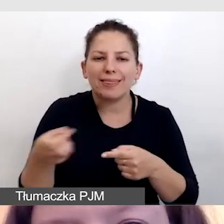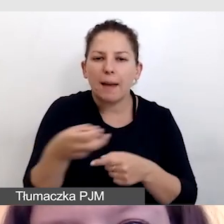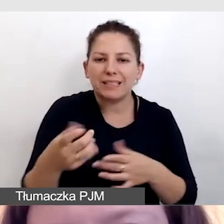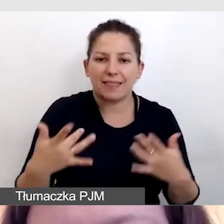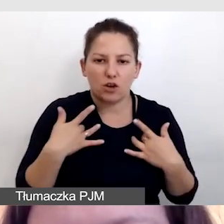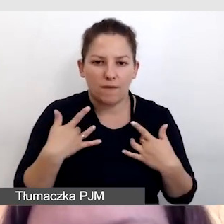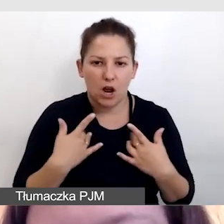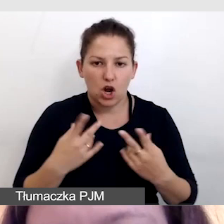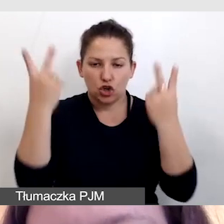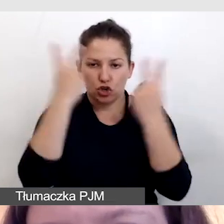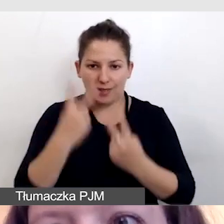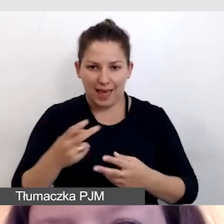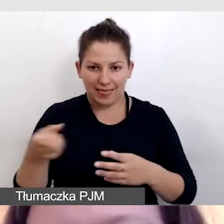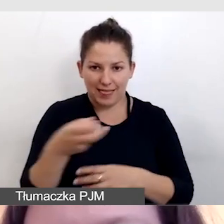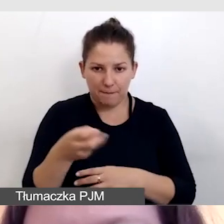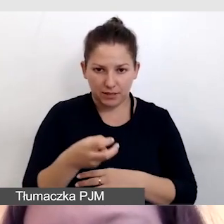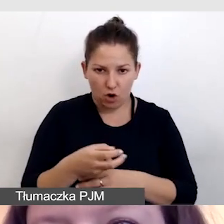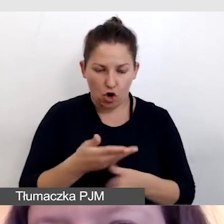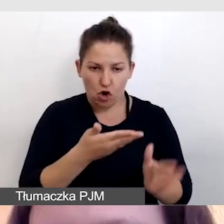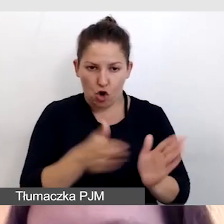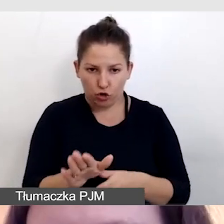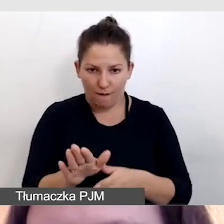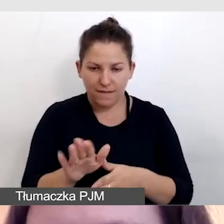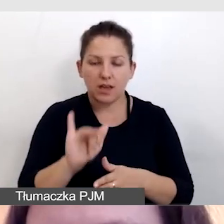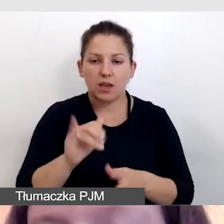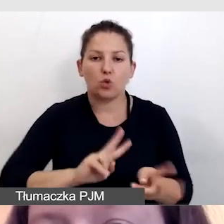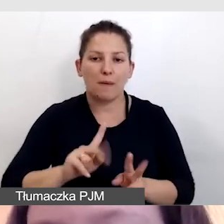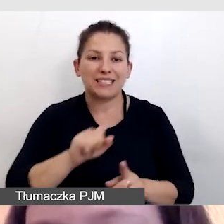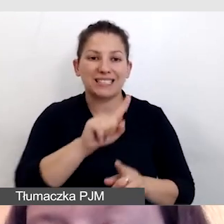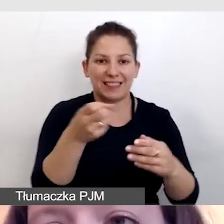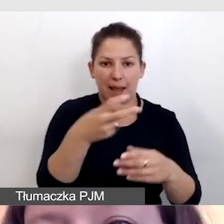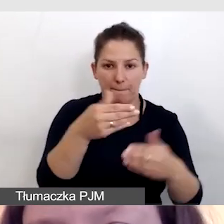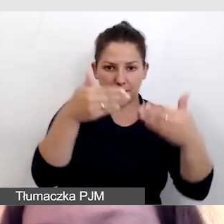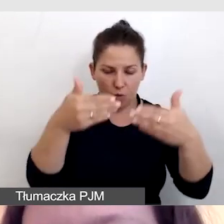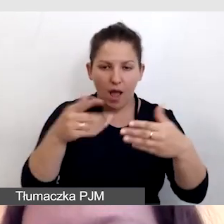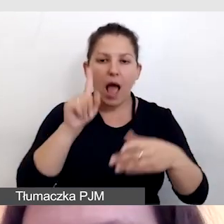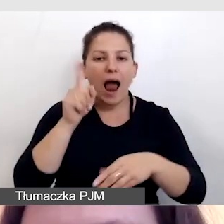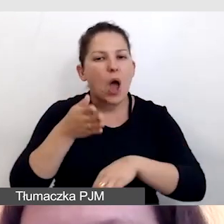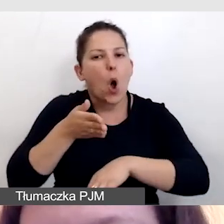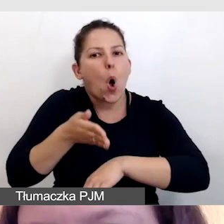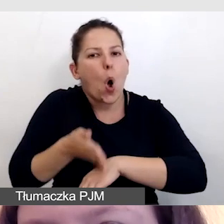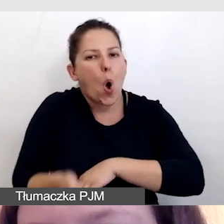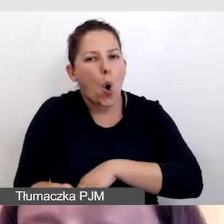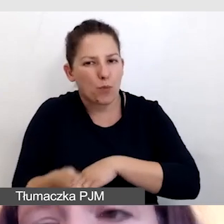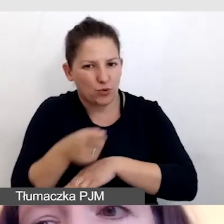czytania gotowych napisów i tłumaczenia z napisów, ale to opóźniłoby cały proces tłumaczenia,